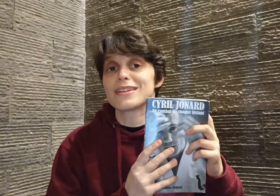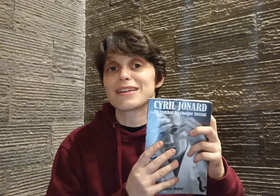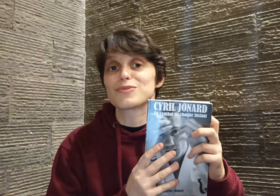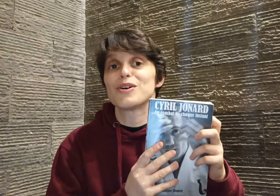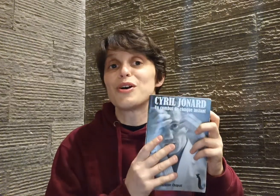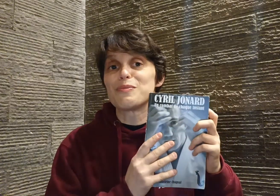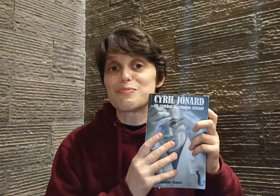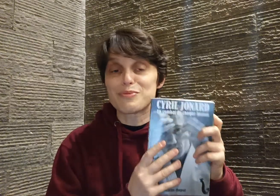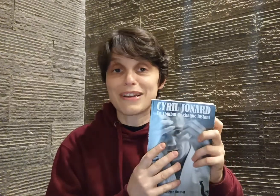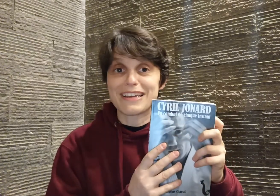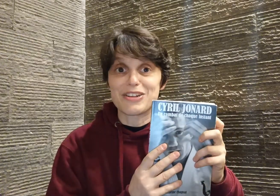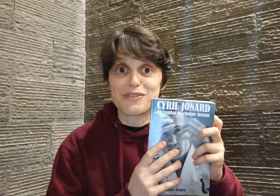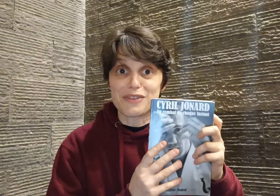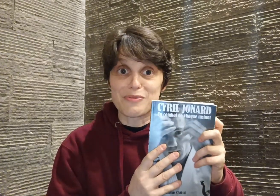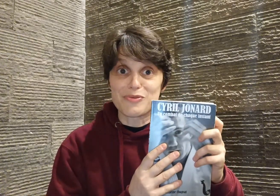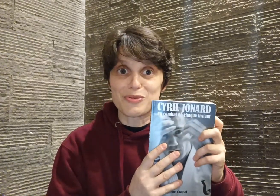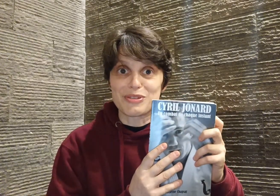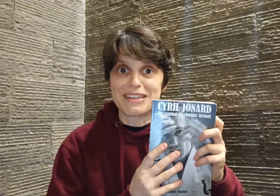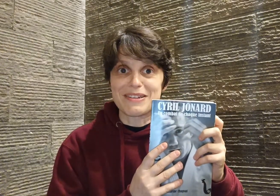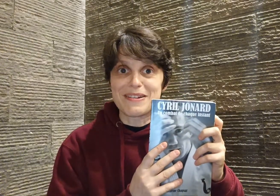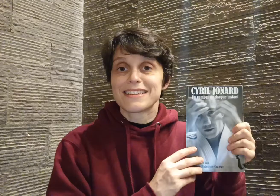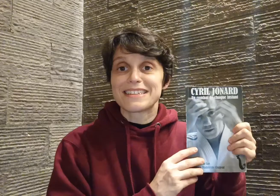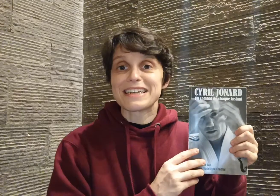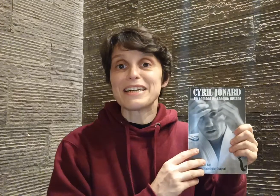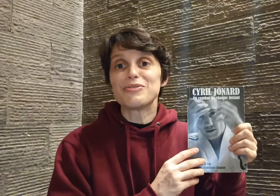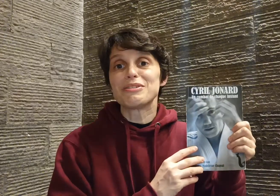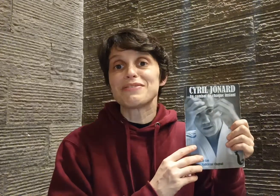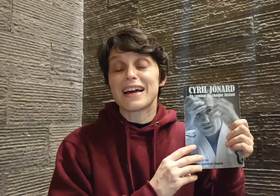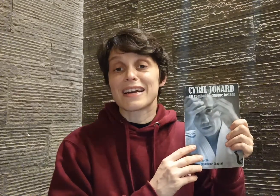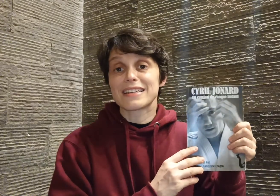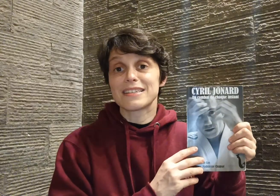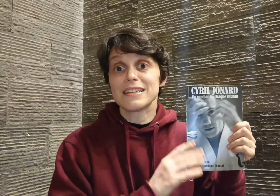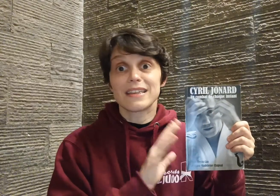des raisons pour laquelle je veux vraiment vous le conseiller. Cyril nous livre un récit qui est